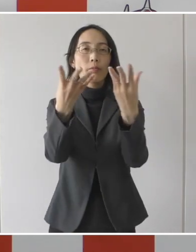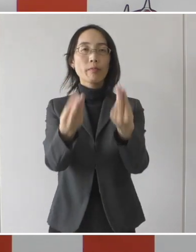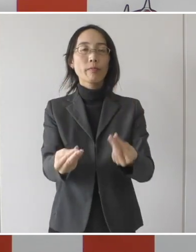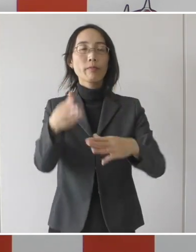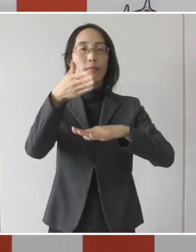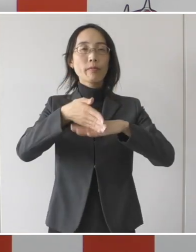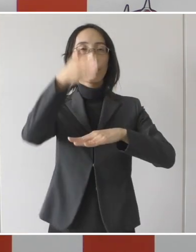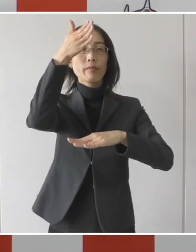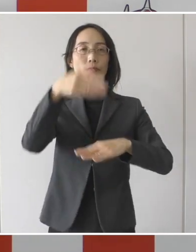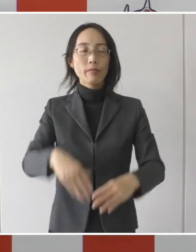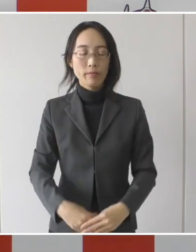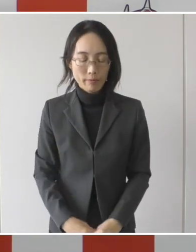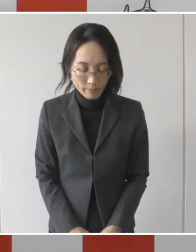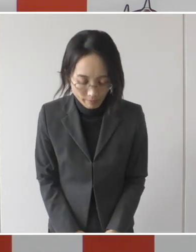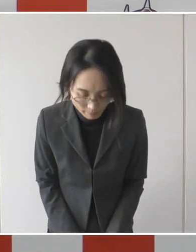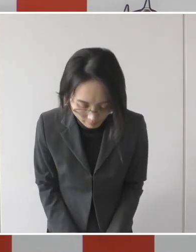ありがとうございました。